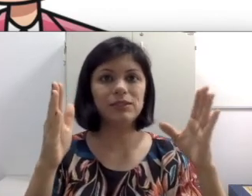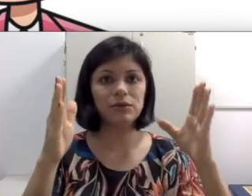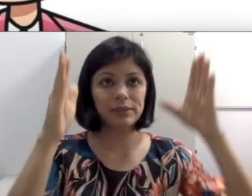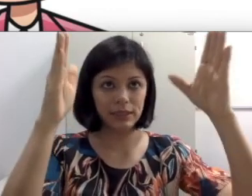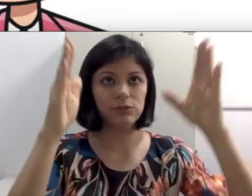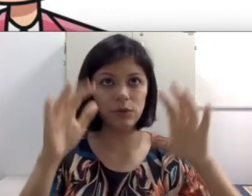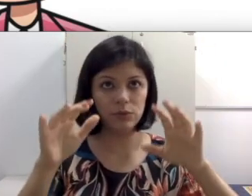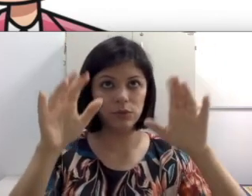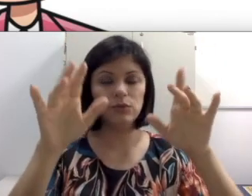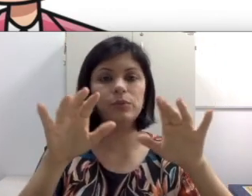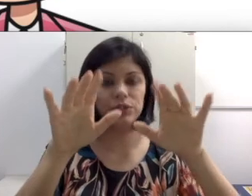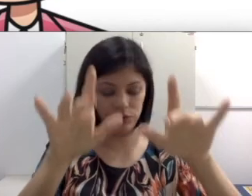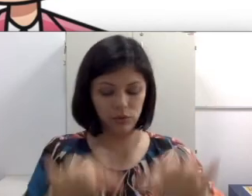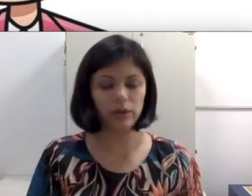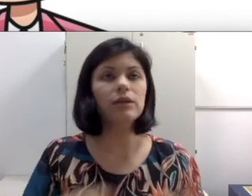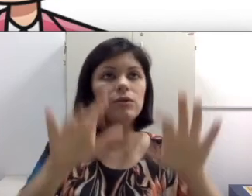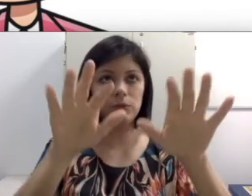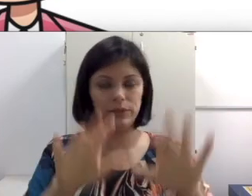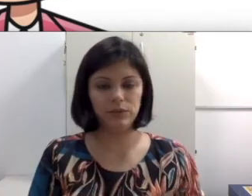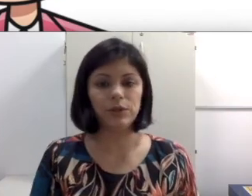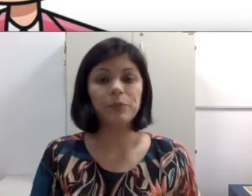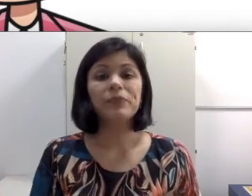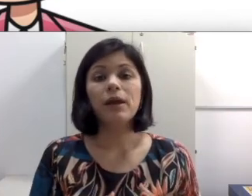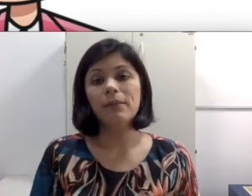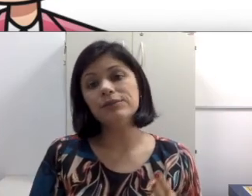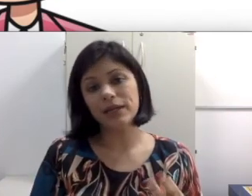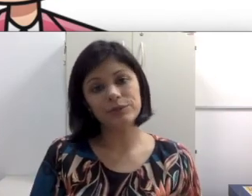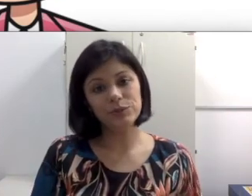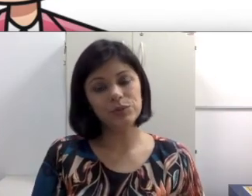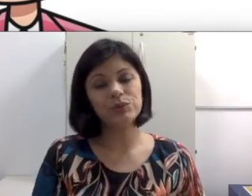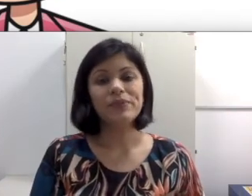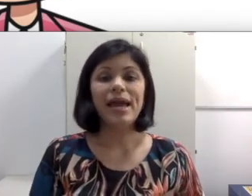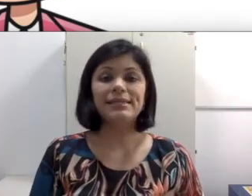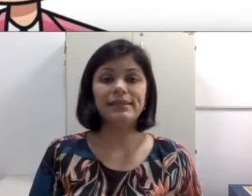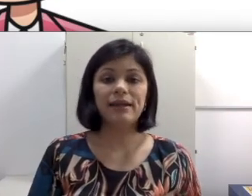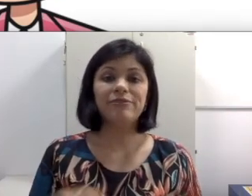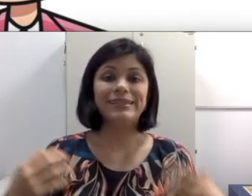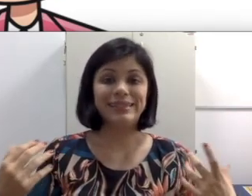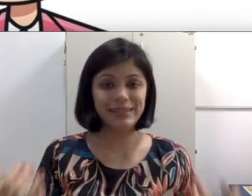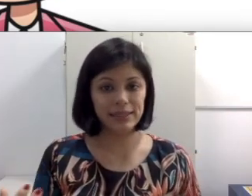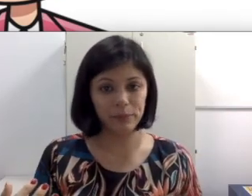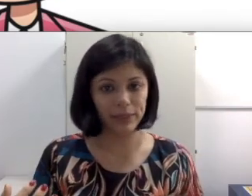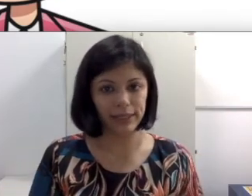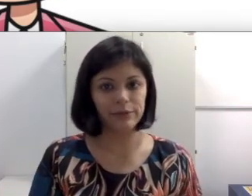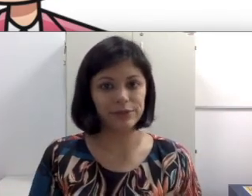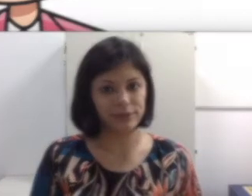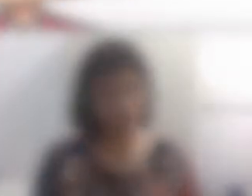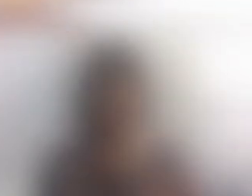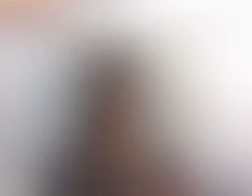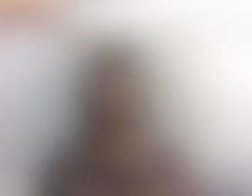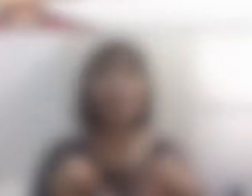se concentrar no projetor e no computador, mas no caso dos surdos esta tarefa triplica.